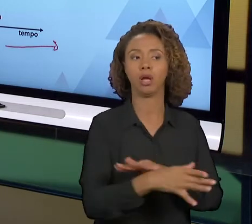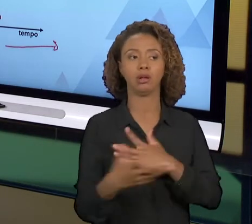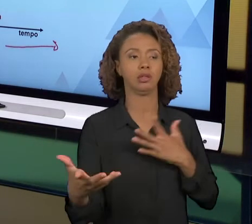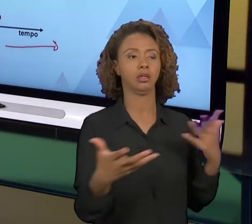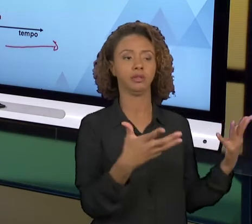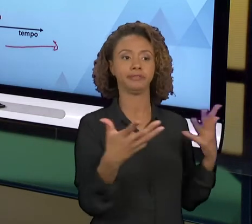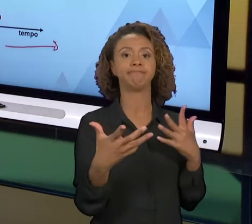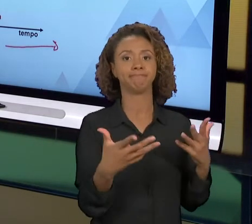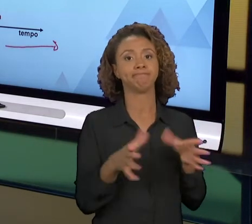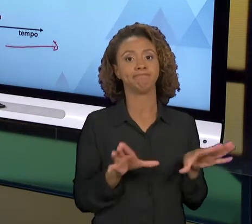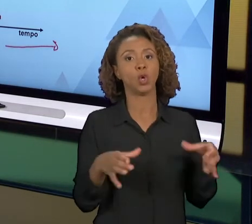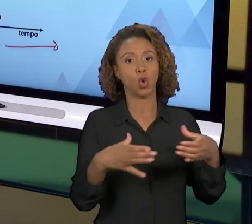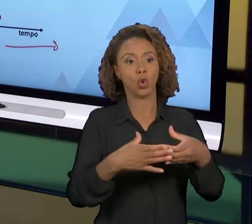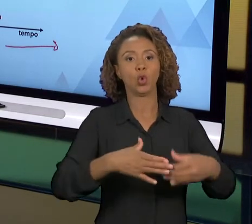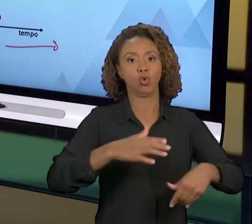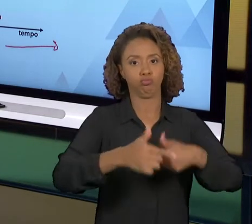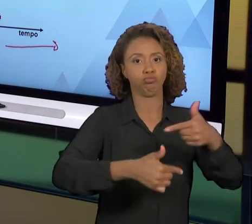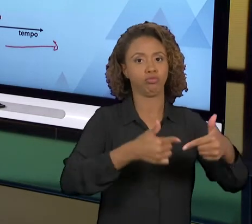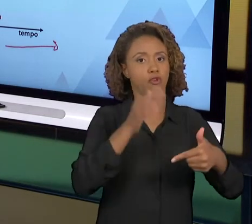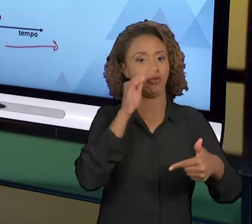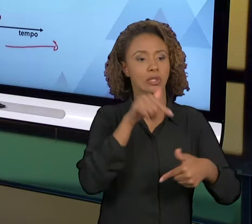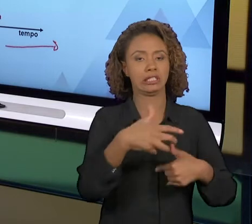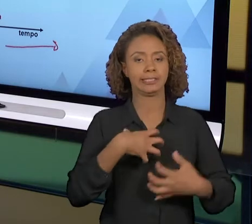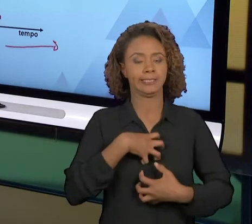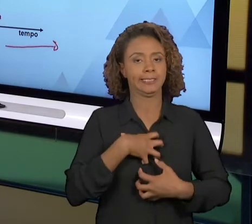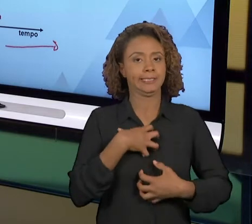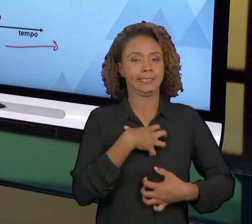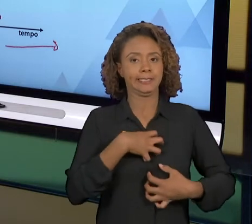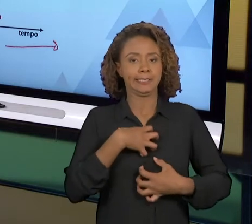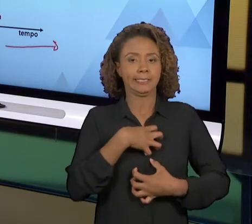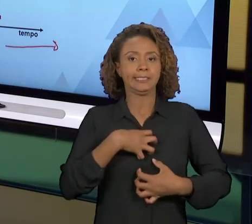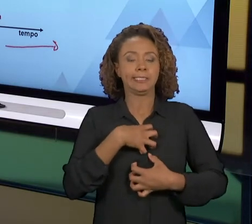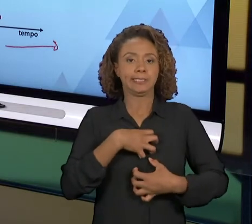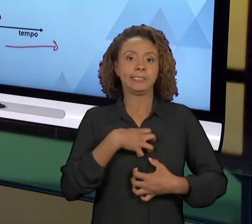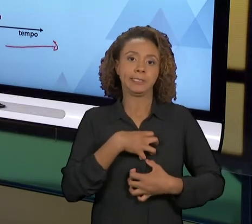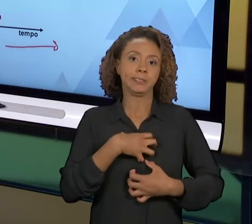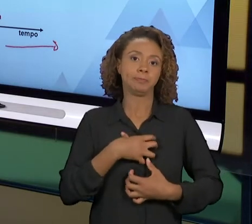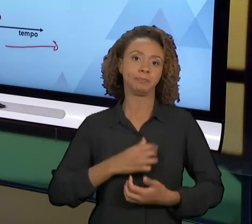COM O PESSOAL QUE EXECUTA. ENTÃO VOCÊ TEM UMA PARCERIA MUITO FORTE COM O PESSOAL DE RECURSOS